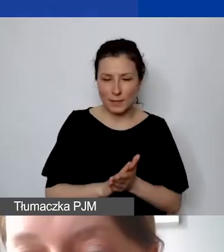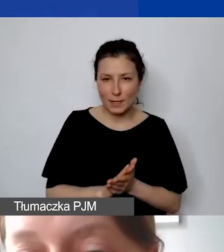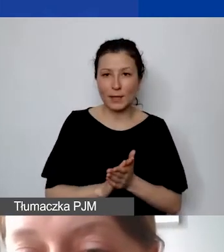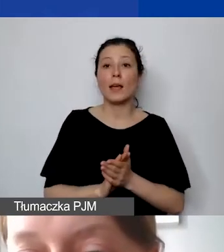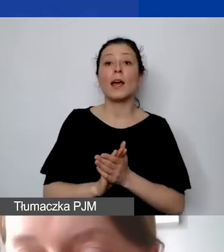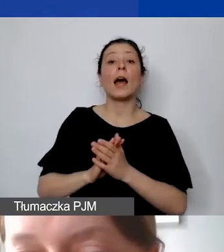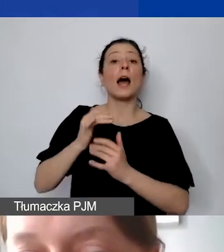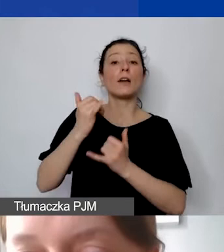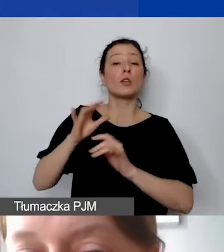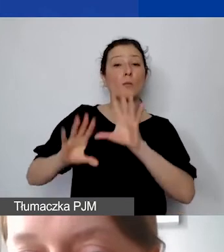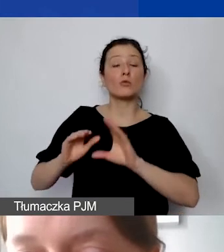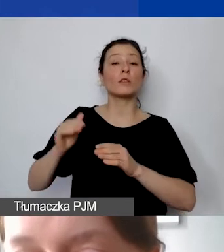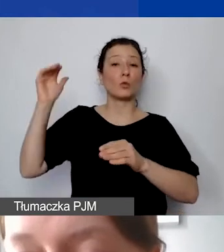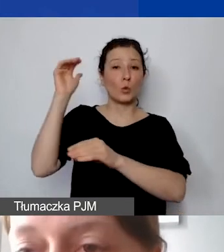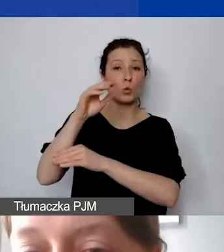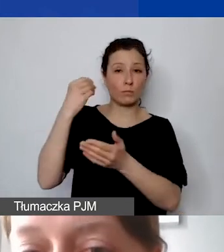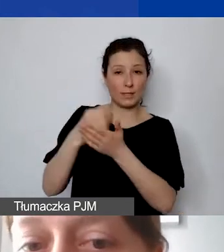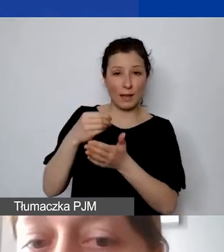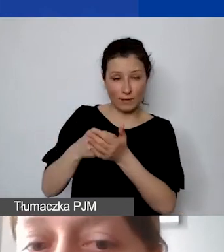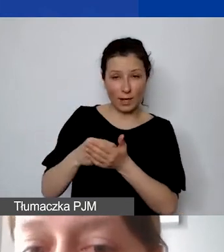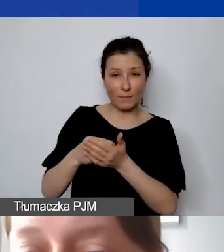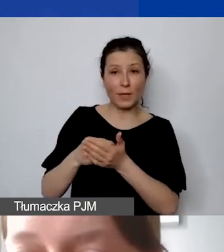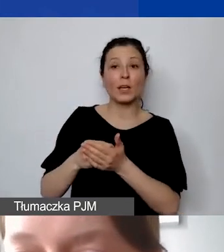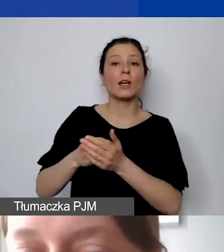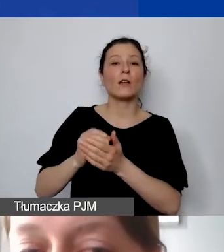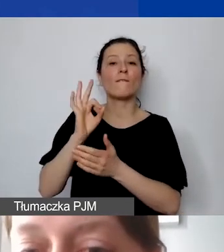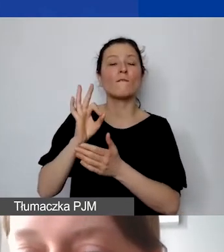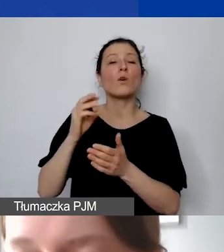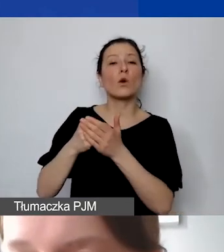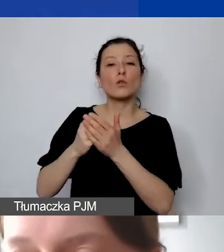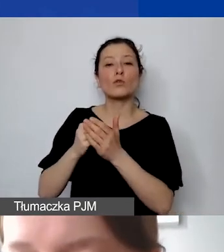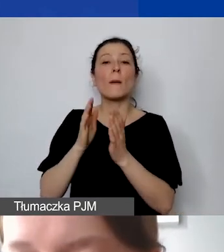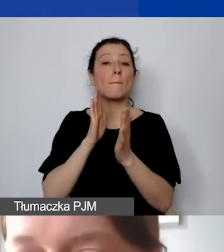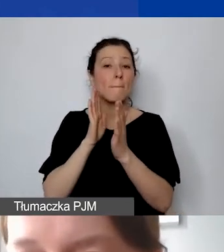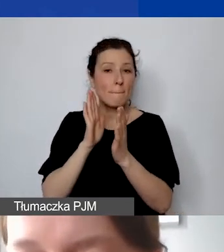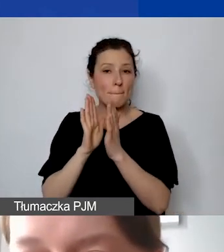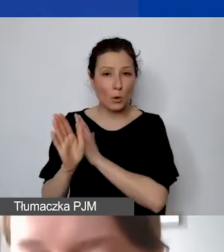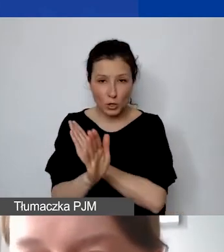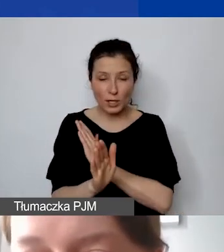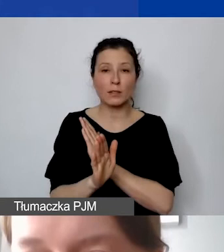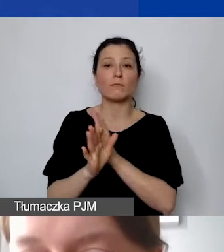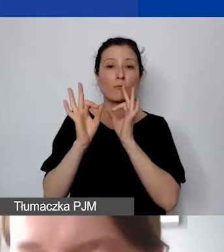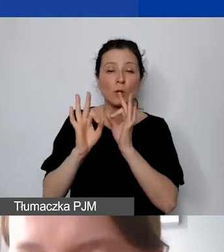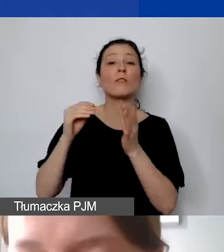czy stawka ryczałtowa kosztów pośrednich została podana w budżecie i czy sposób jej kalkulacji jest wiarygodny.